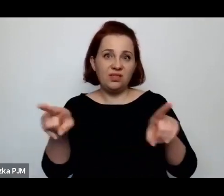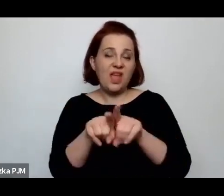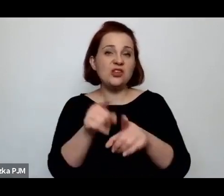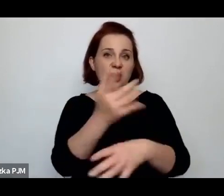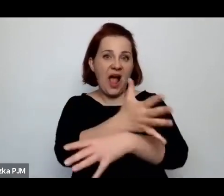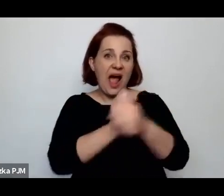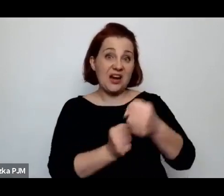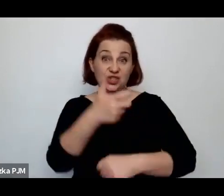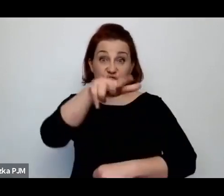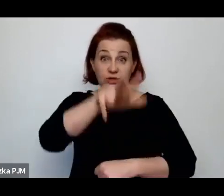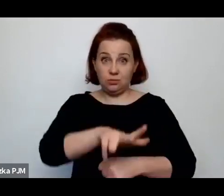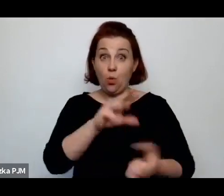to w ustawie też zostało zapisane.